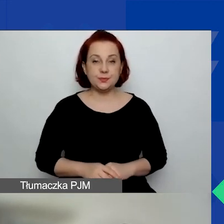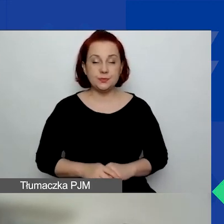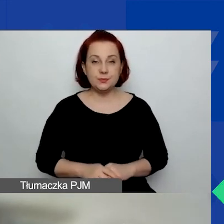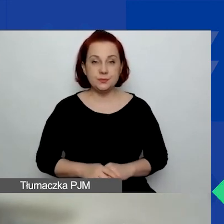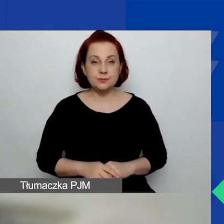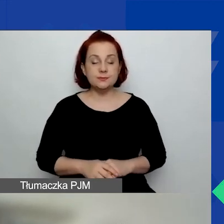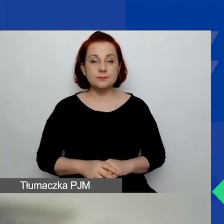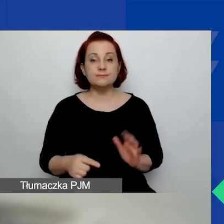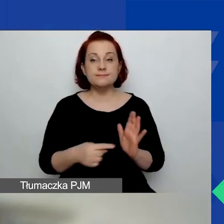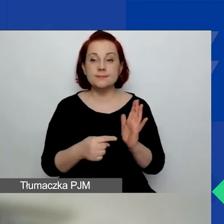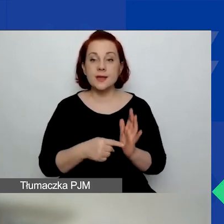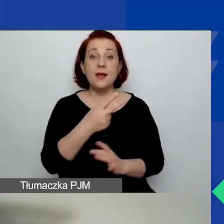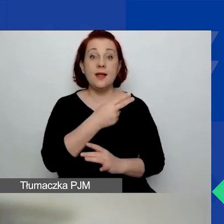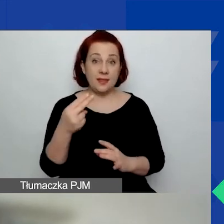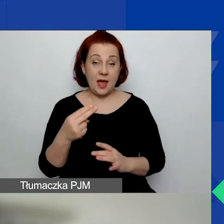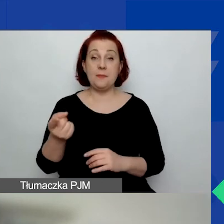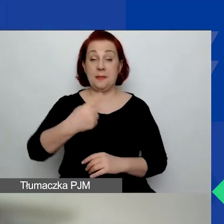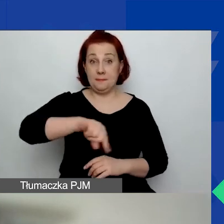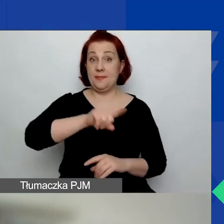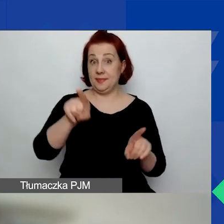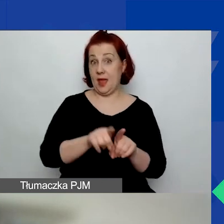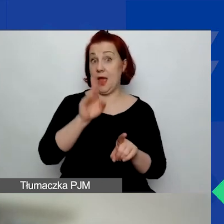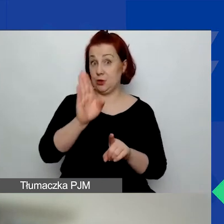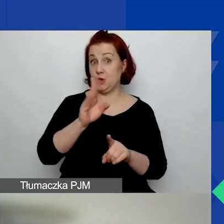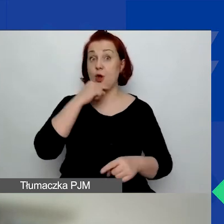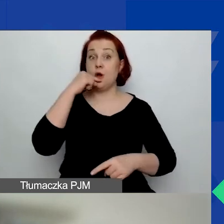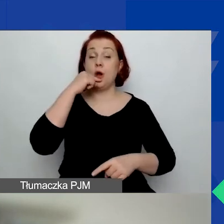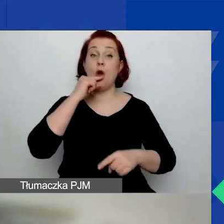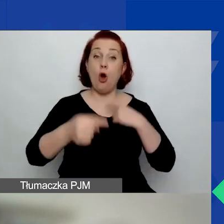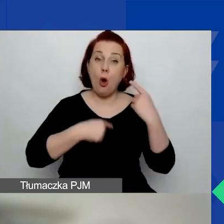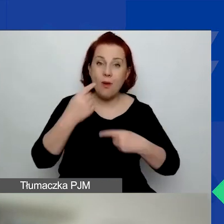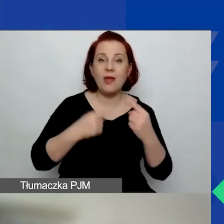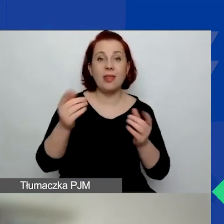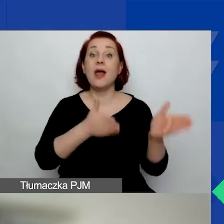Na ten temat też będziemy mówić w kolejnych webinariach.